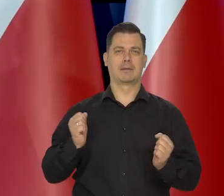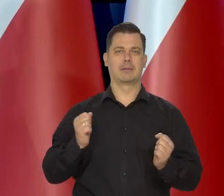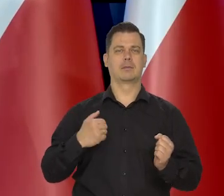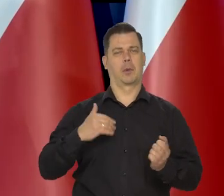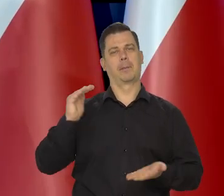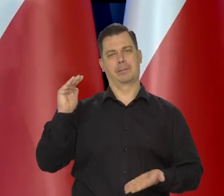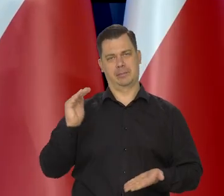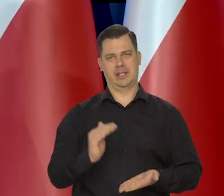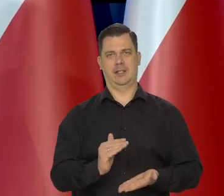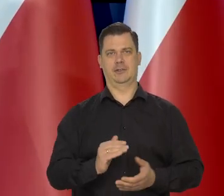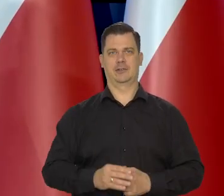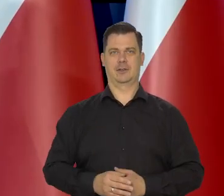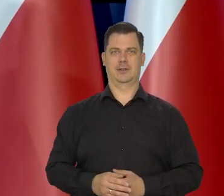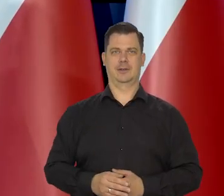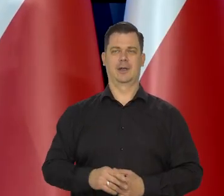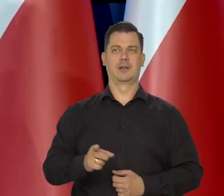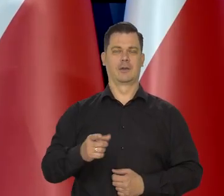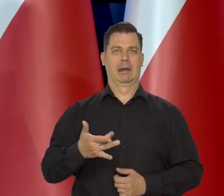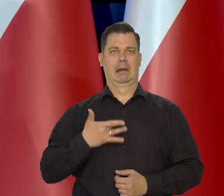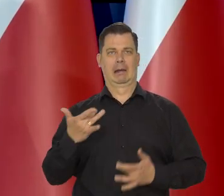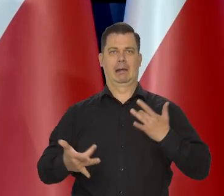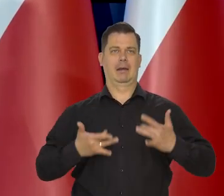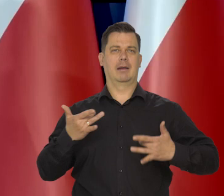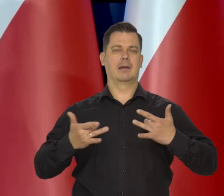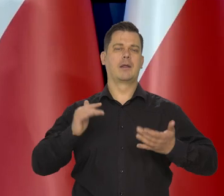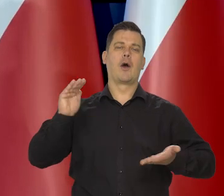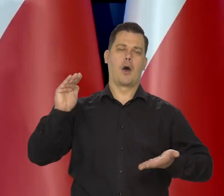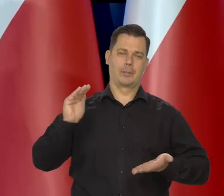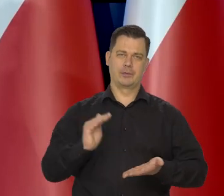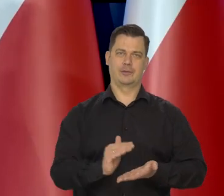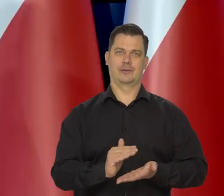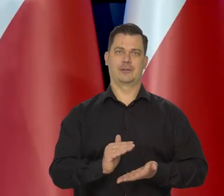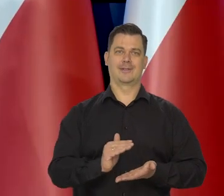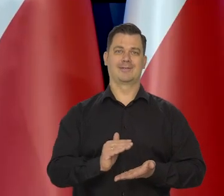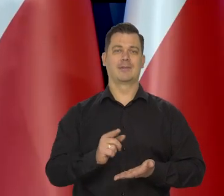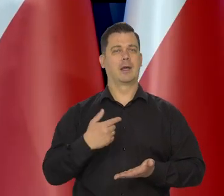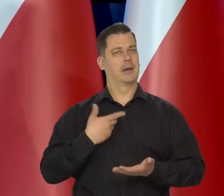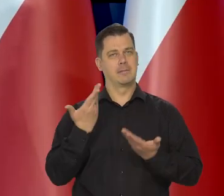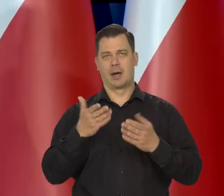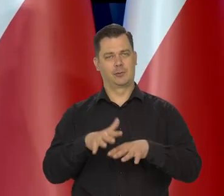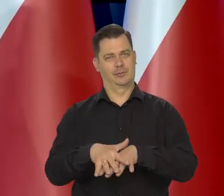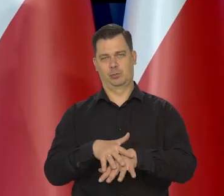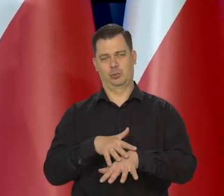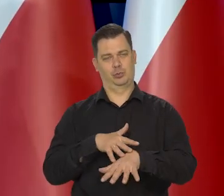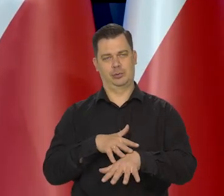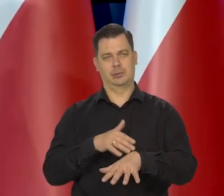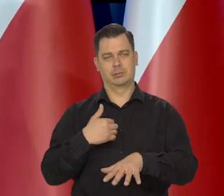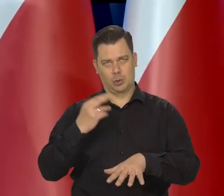I coraz mniej dolegliwe to będzie, natomiast współczuje i rozumiem te rodziny.